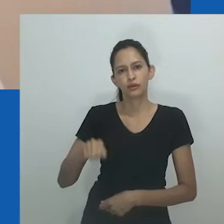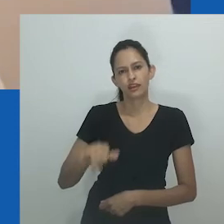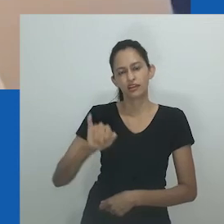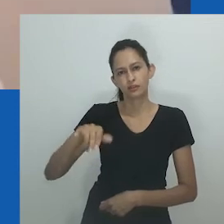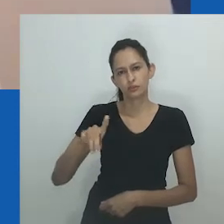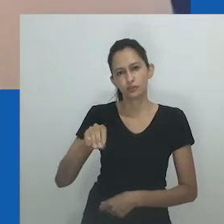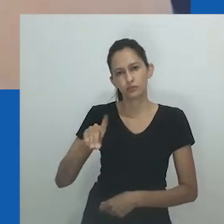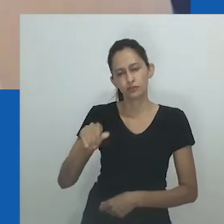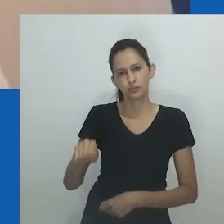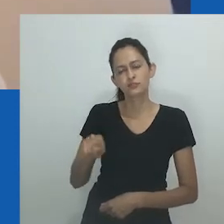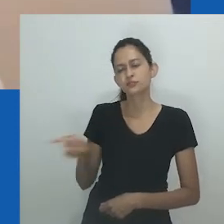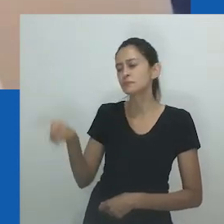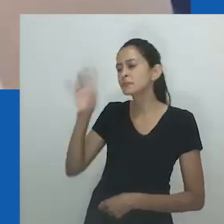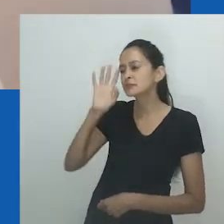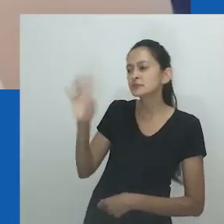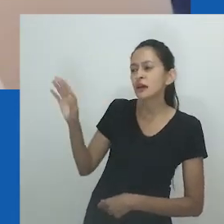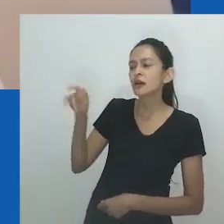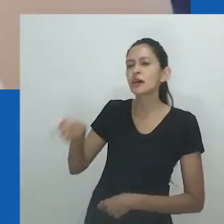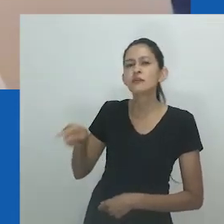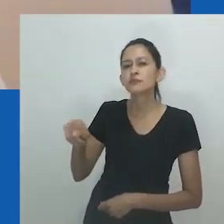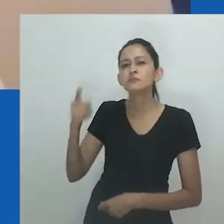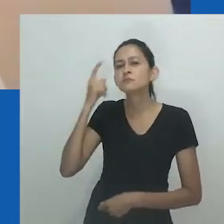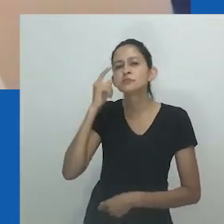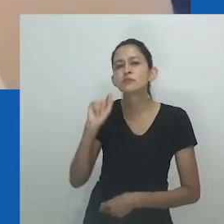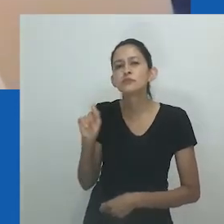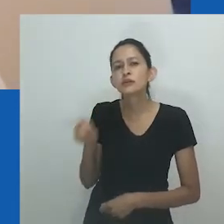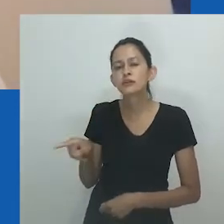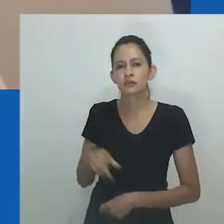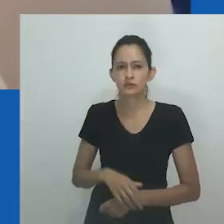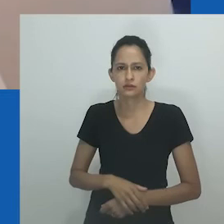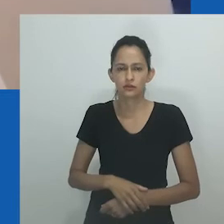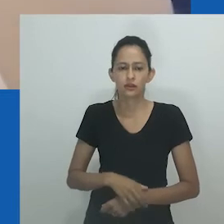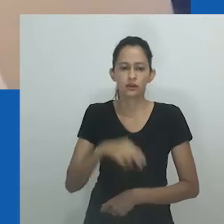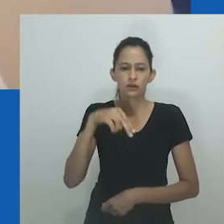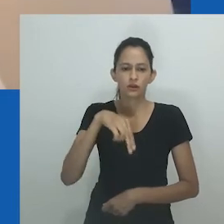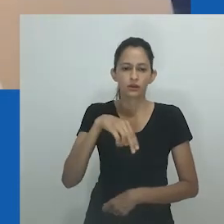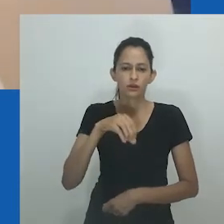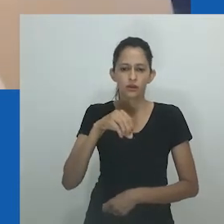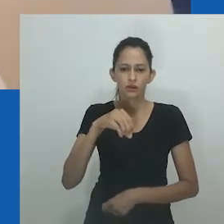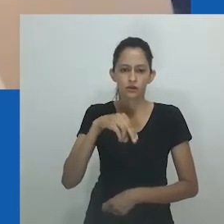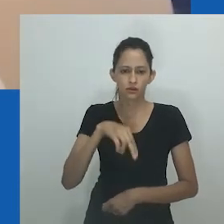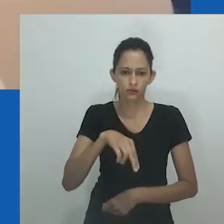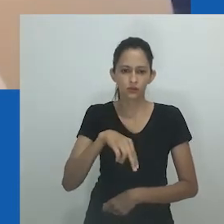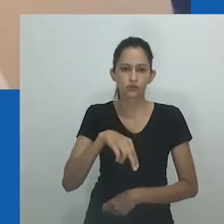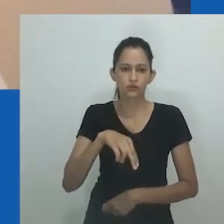Nesse ponto, você se identificava com esta frase porque talvez você não entendesse totalmente o nongayindoda,